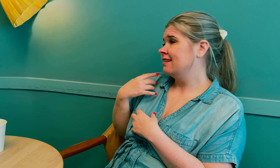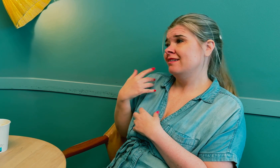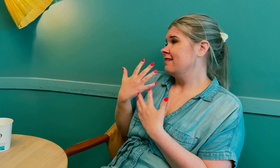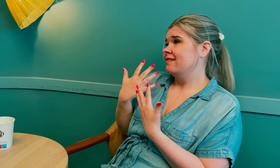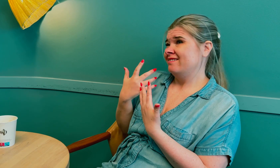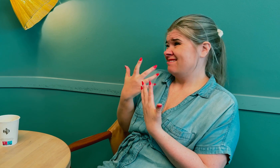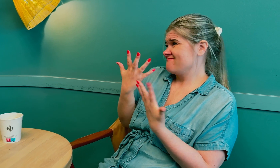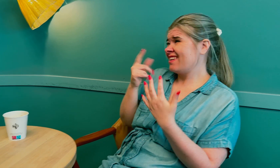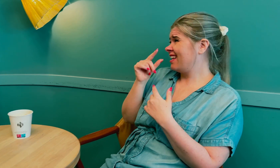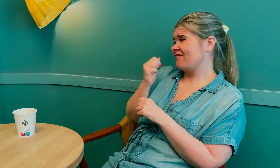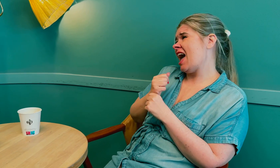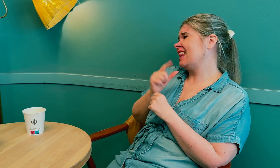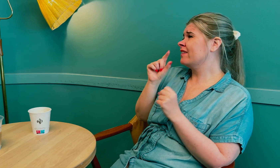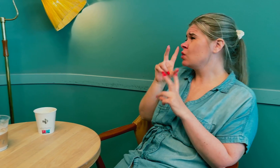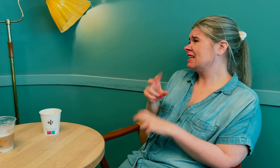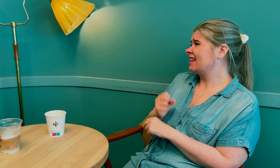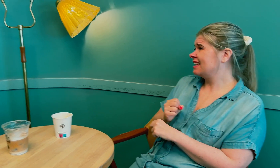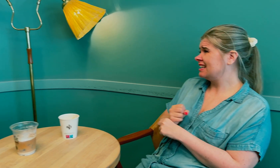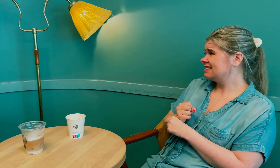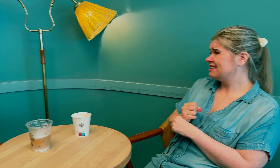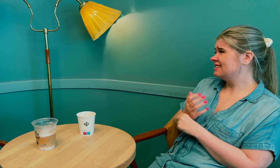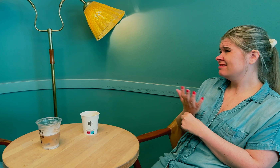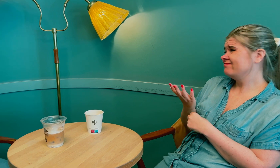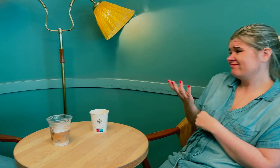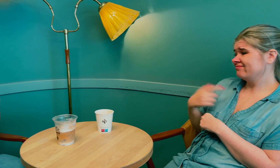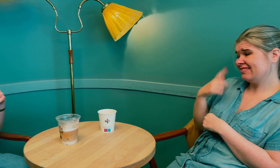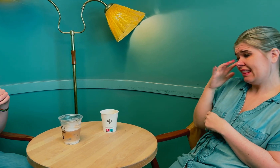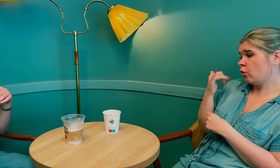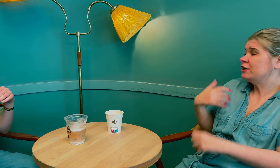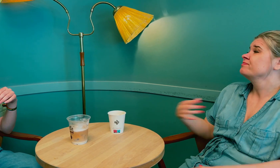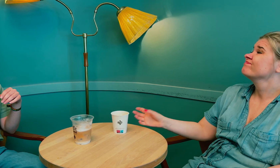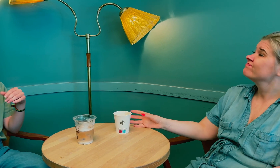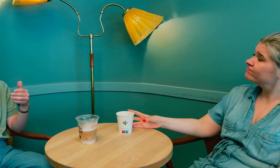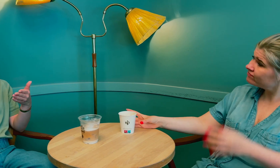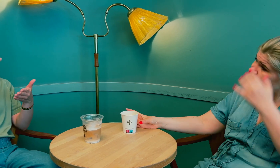Men jeg vet ikke, det er for lite forskning på dette, så jeg vet ikke hvorfor.